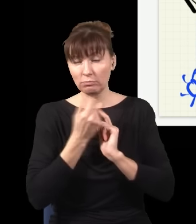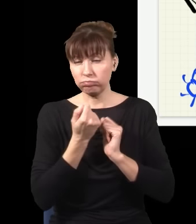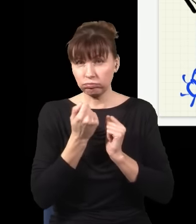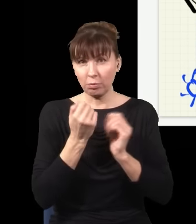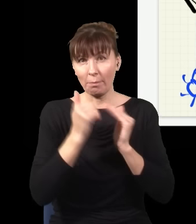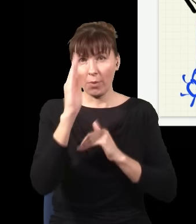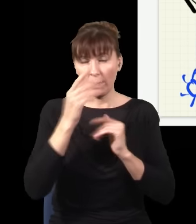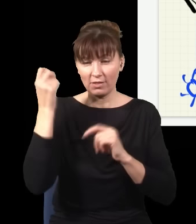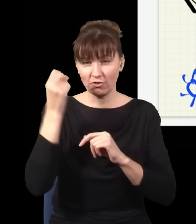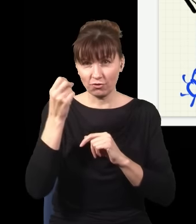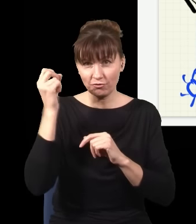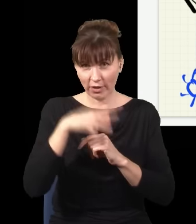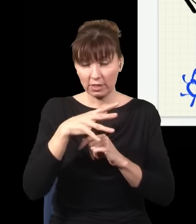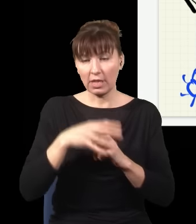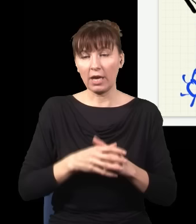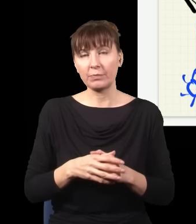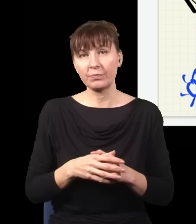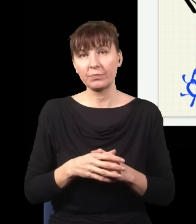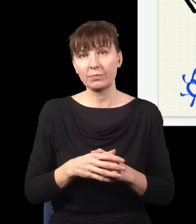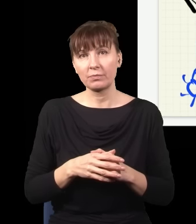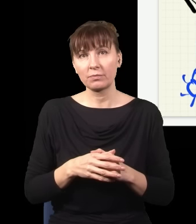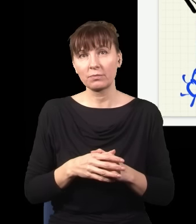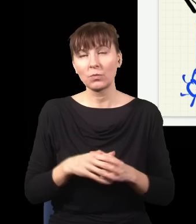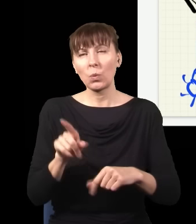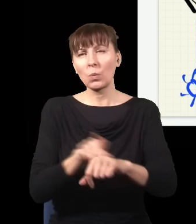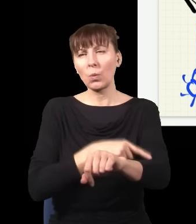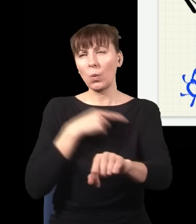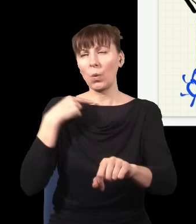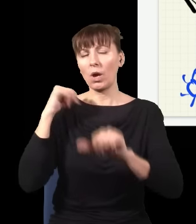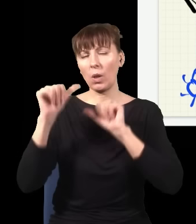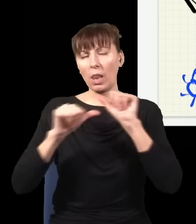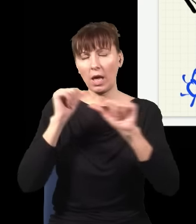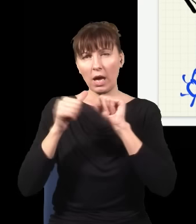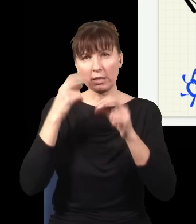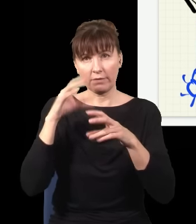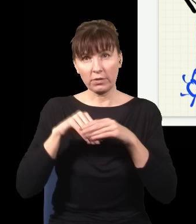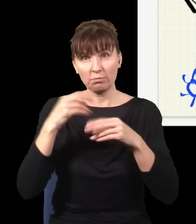mechaniki kwantowej. I od wielu lat był z tym problem polegający na tym, że tego się nie dało zrobić,